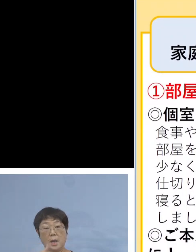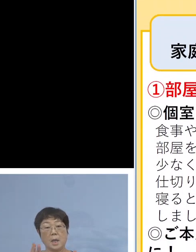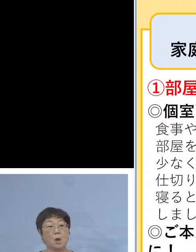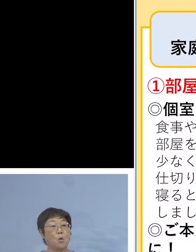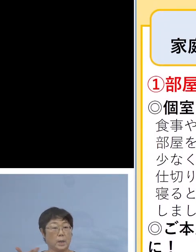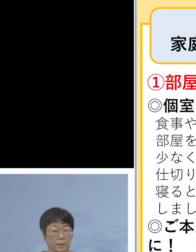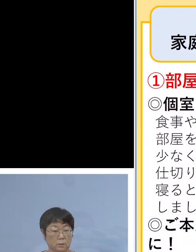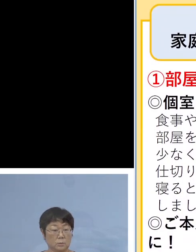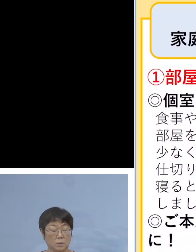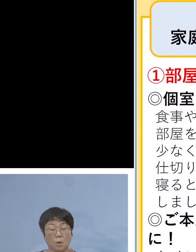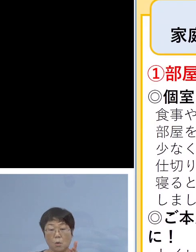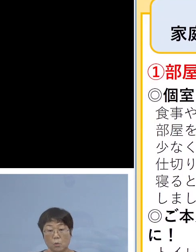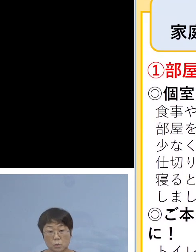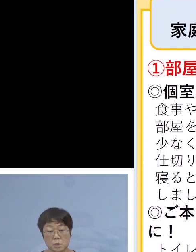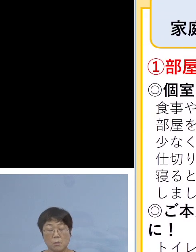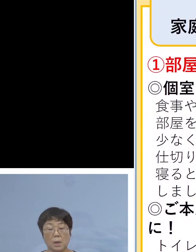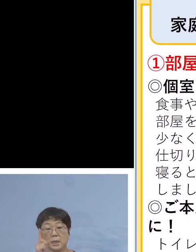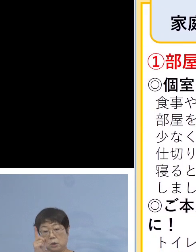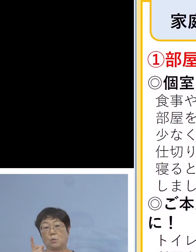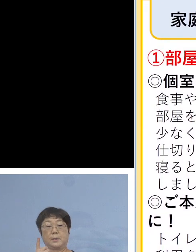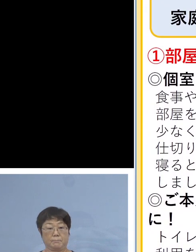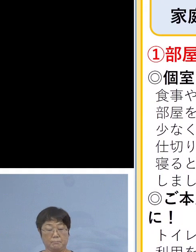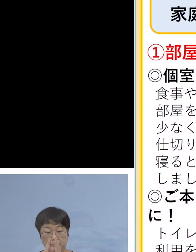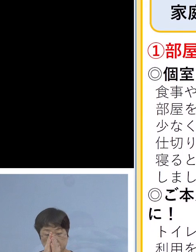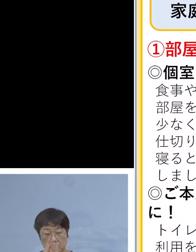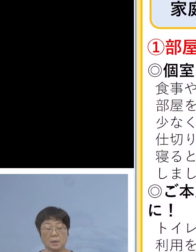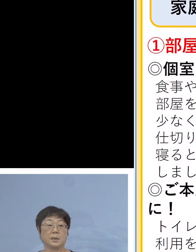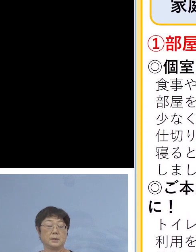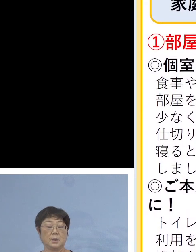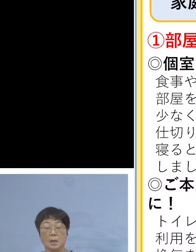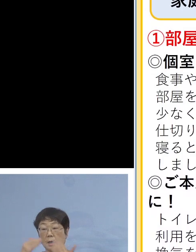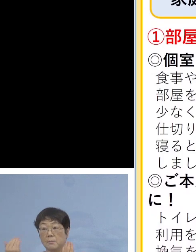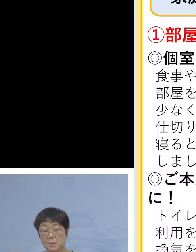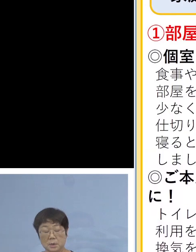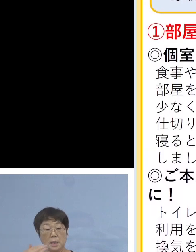お世話をされる方は お1人 全員が家の中と言えども